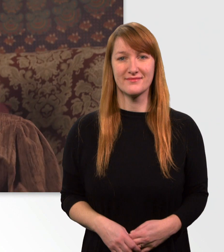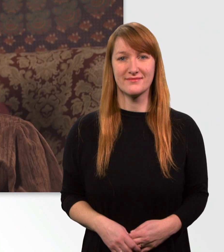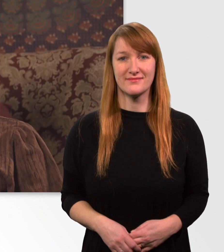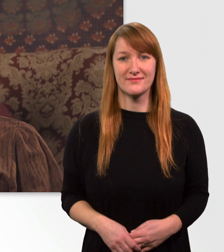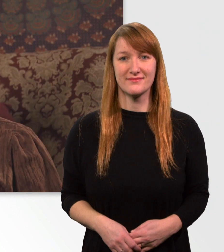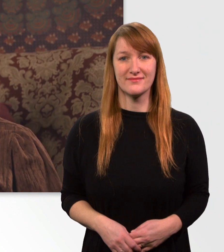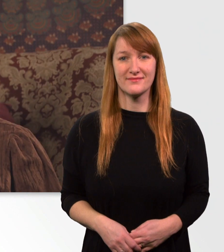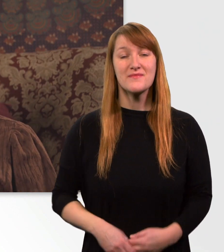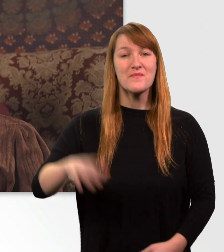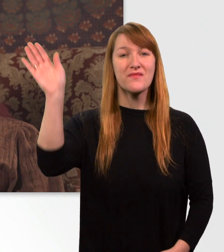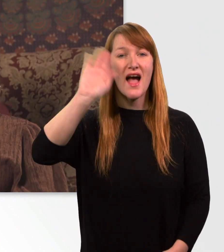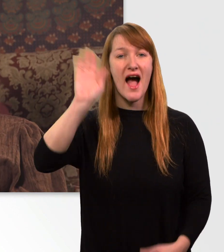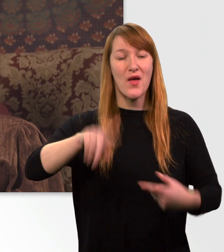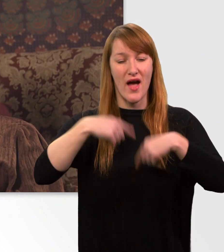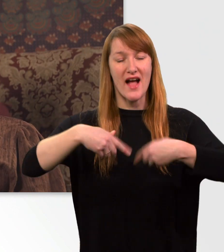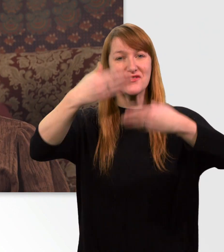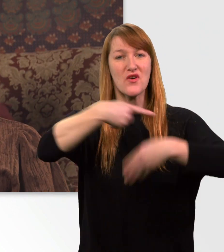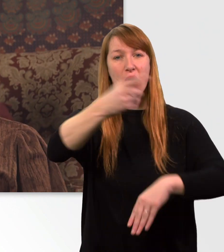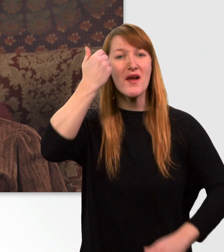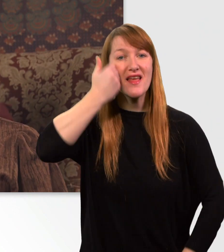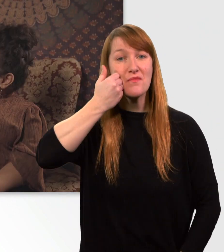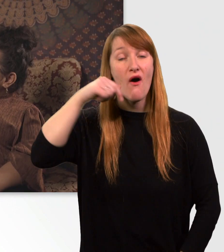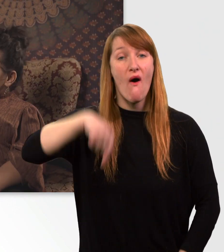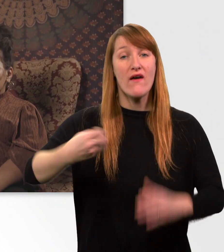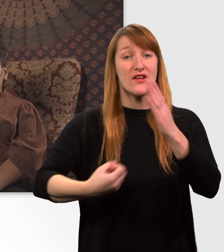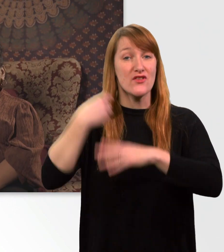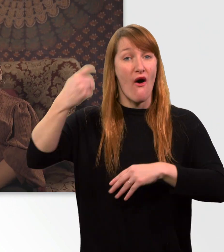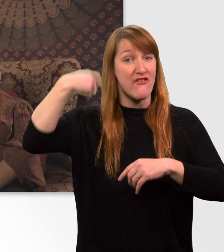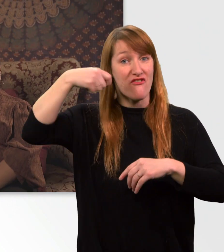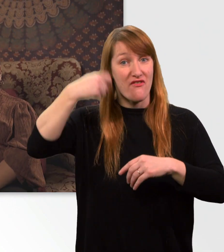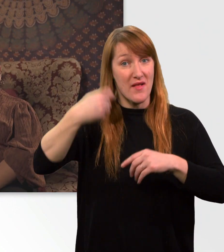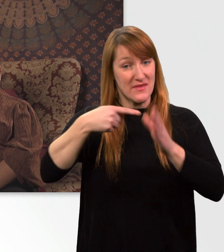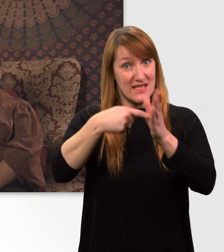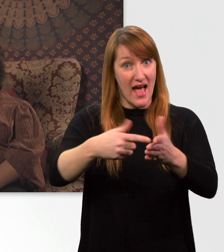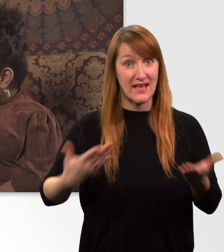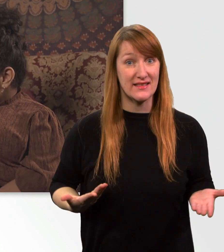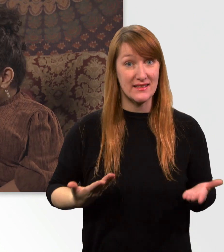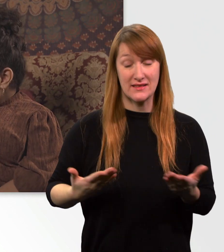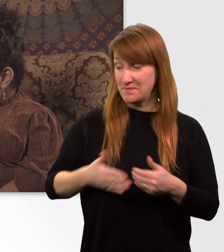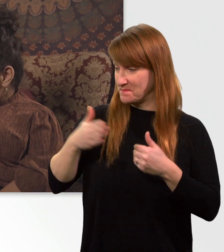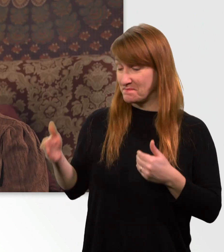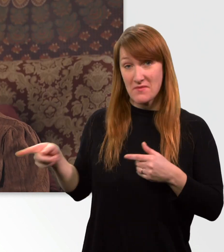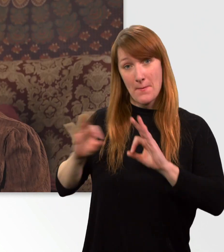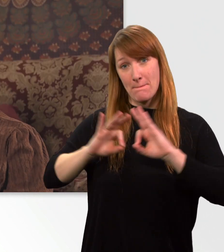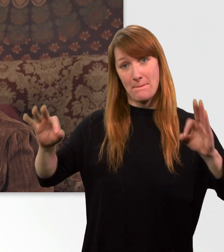Hallo und herzlich willkommen zu einer neuen Vlog-Folge. Neben mir seht ihr meinen besten Freund, treuesten Begleiter,